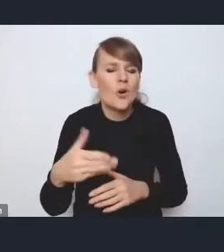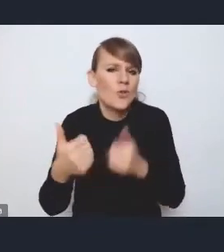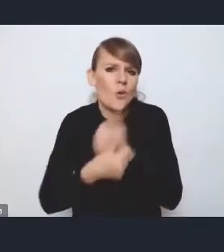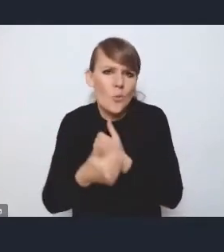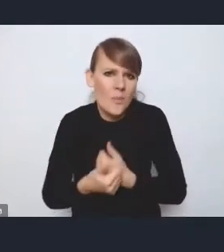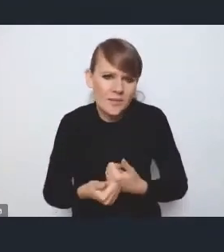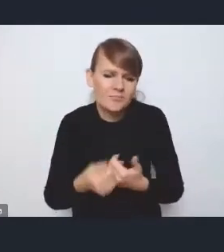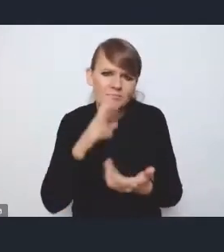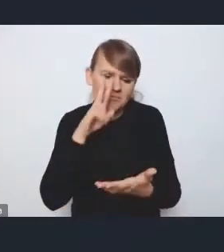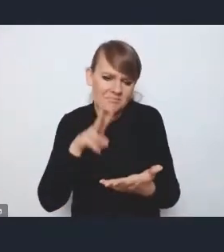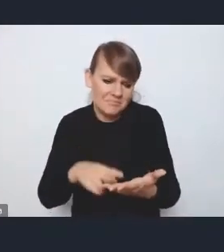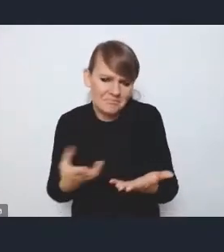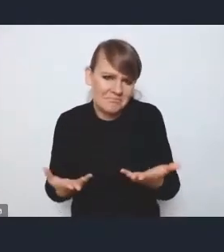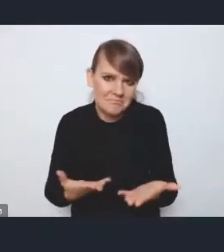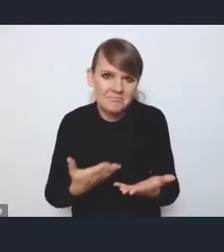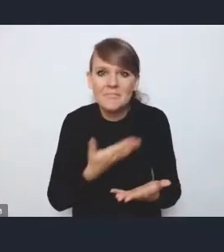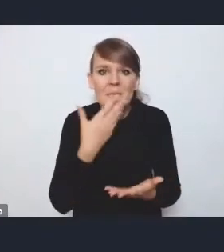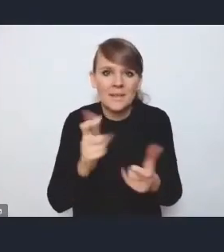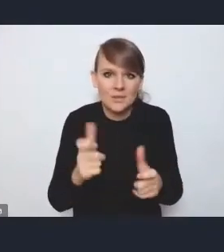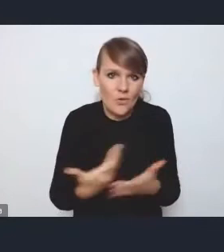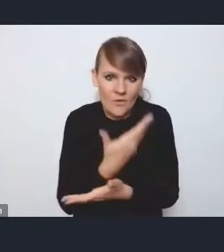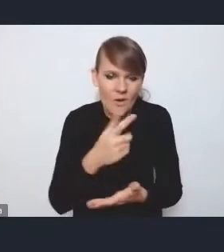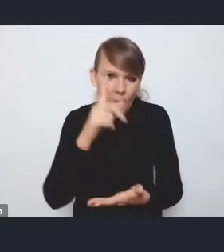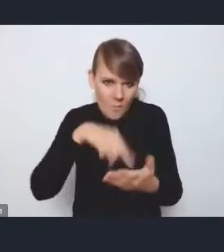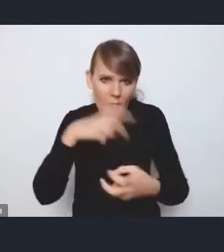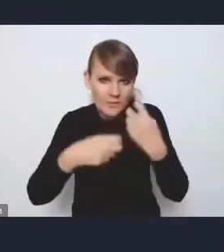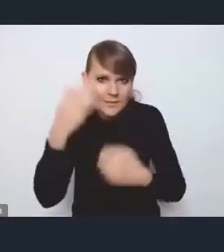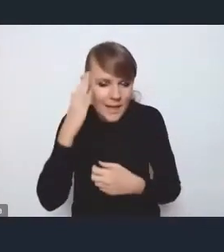bo my te problemy znamy, natomiast ona nie wyznaczała priorytetów.